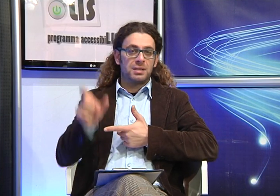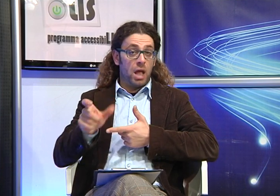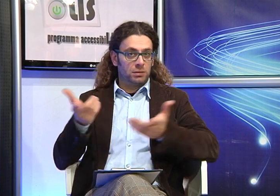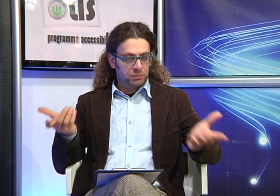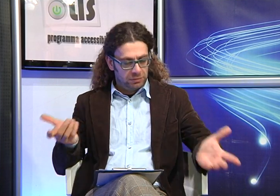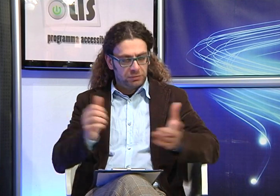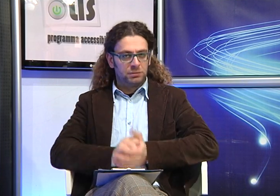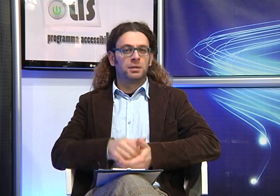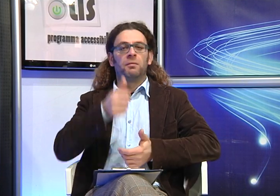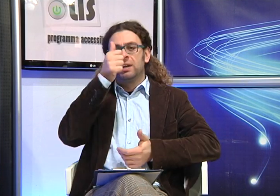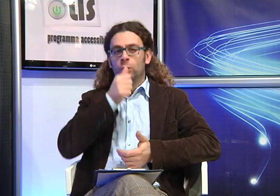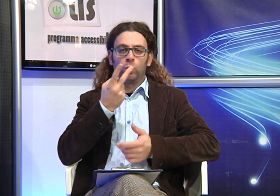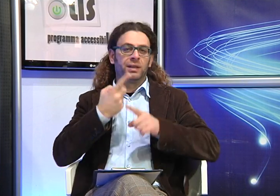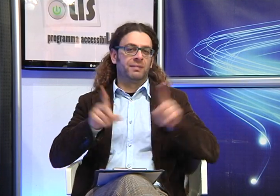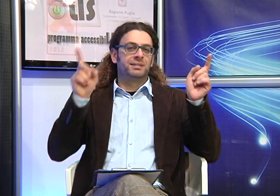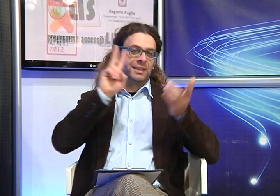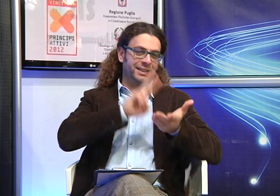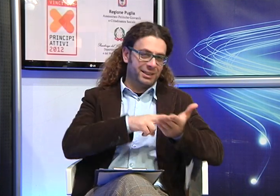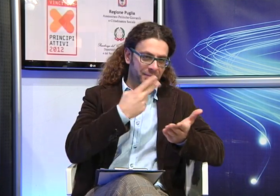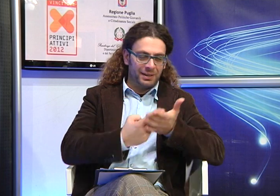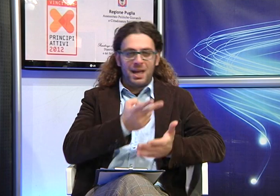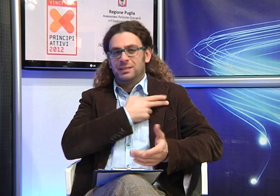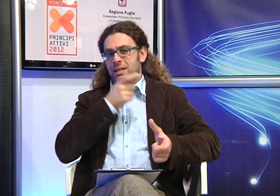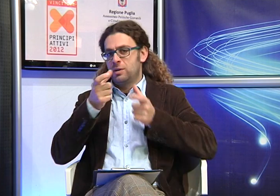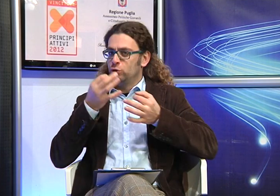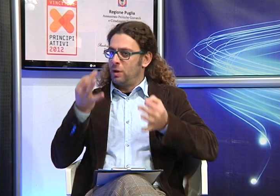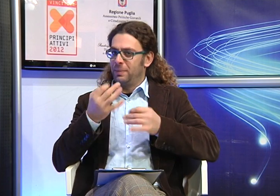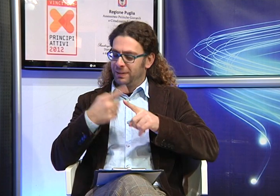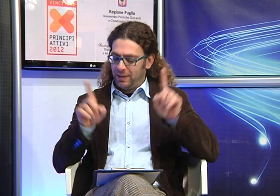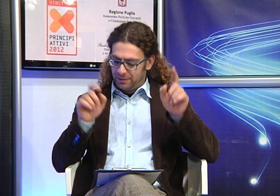dunque un polo diverso rispetto a quello dell'interprete.